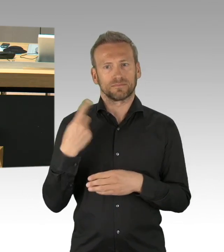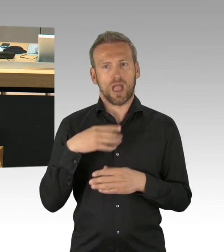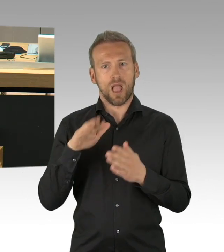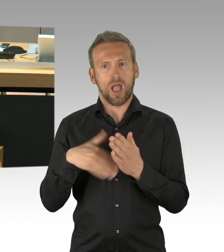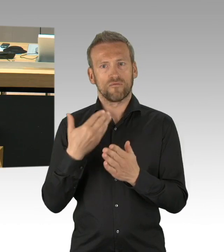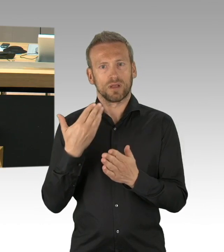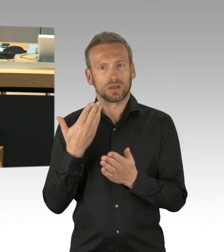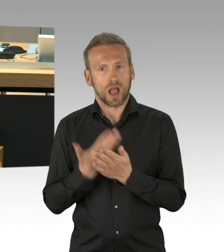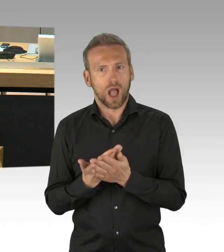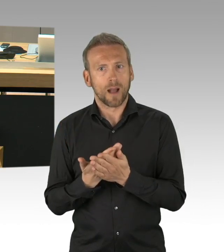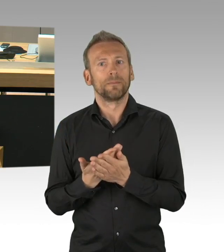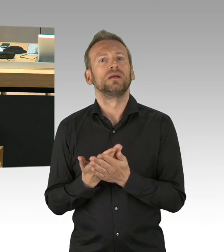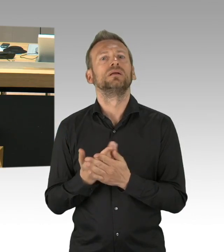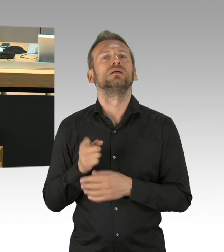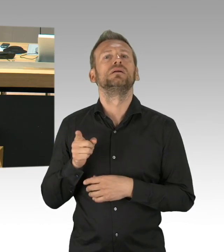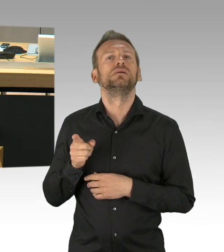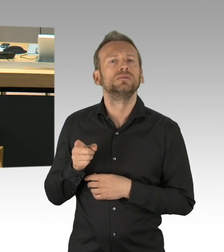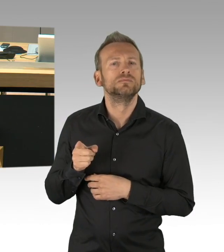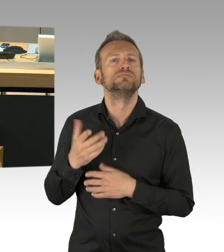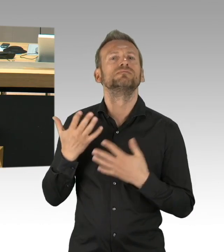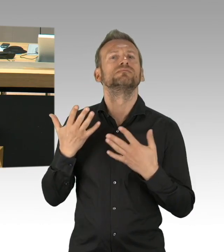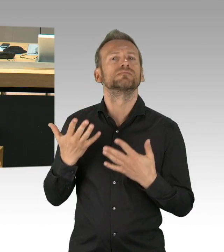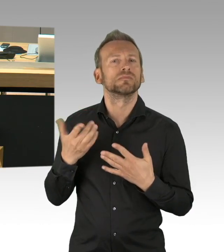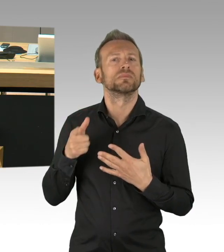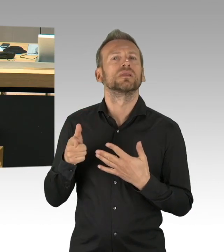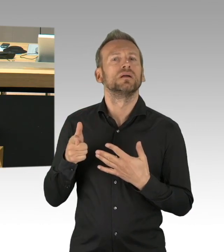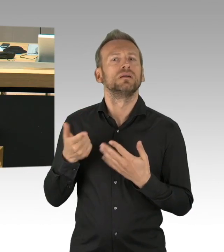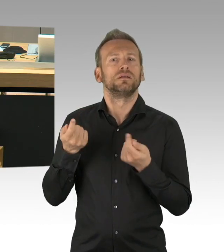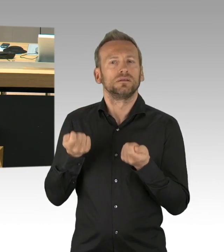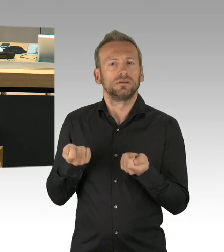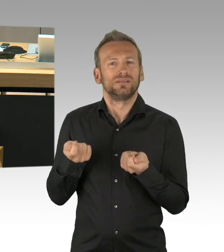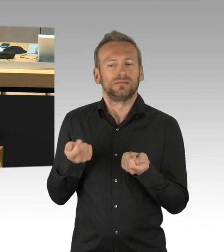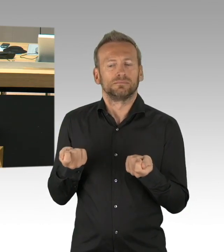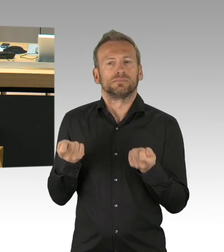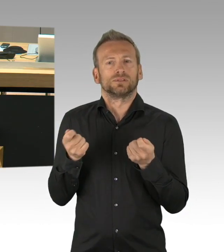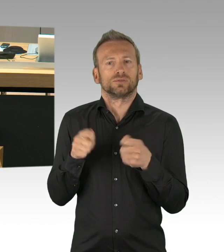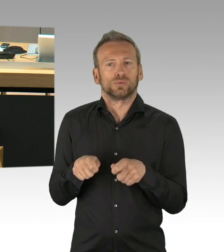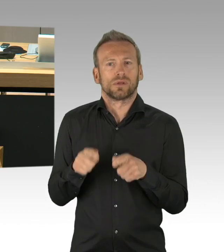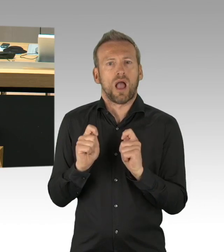der Bundesrepublik Deutschland zum Ausdruck kommt und die allen Opfern des 2. Weltkriegs gerecht wird. Herr Schneider, Sie lachen,